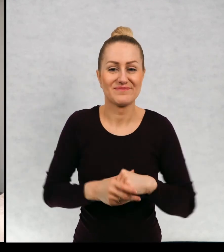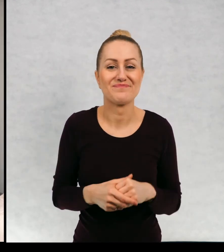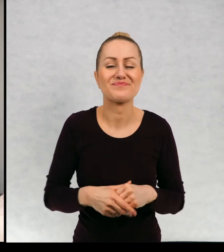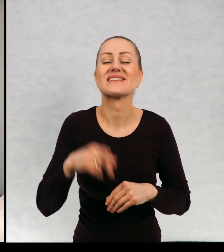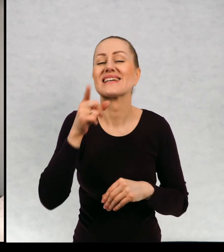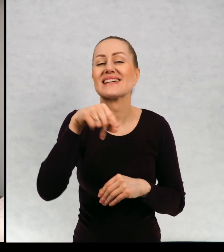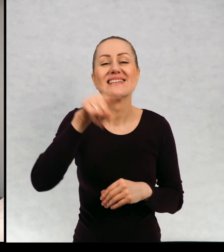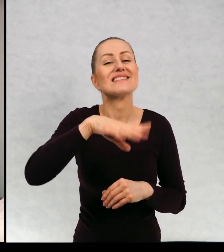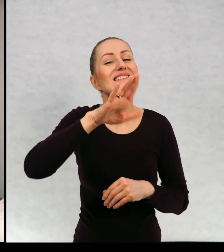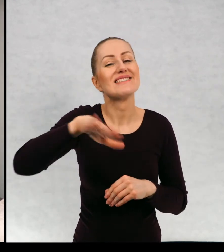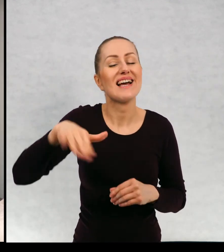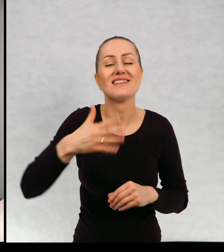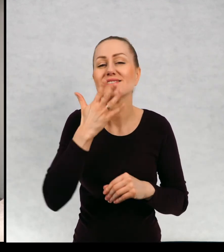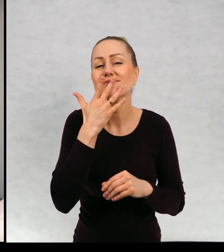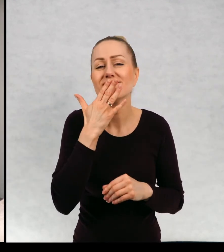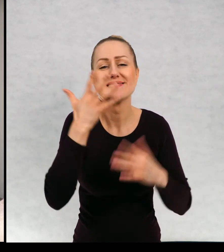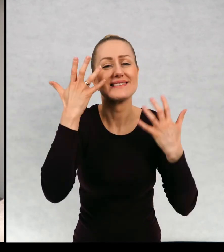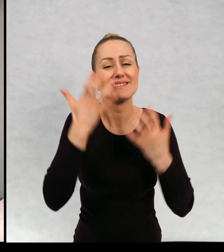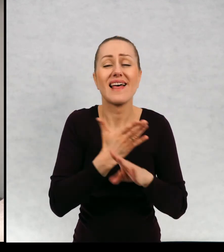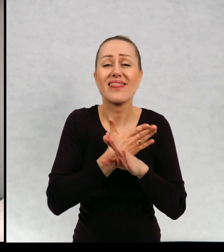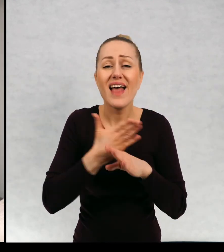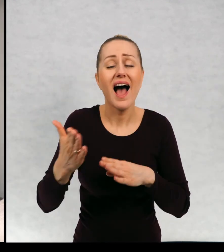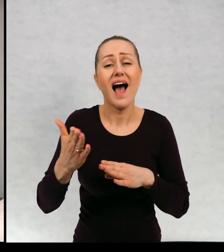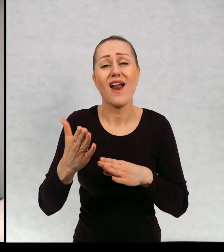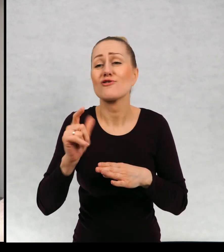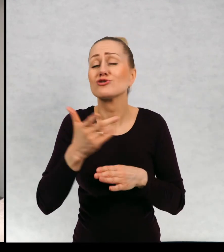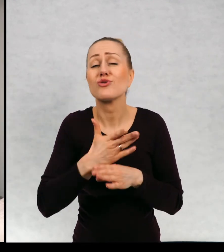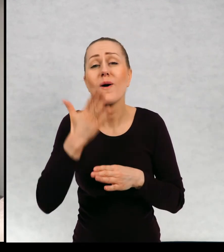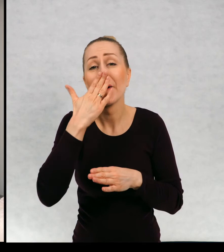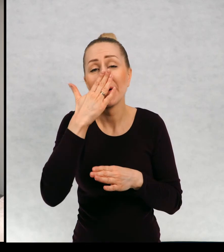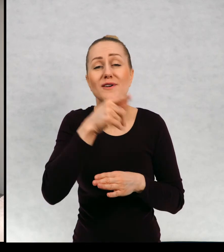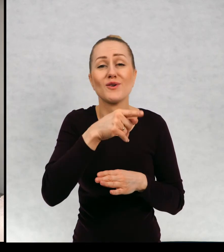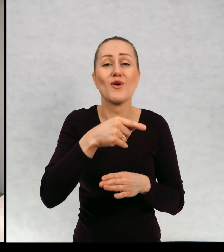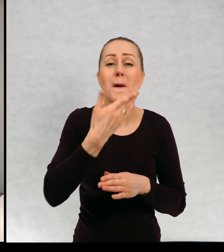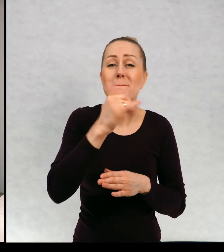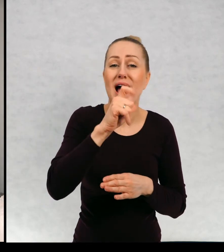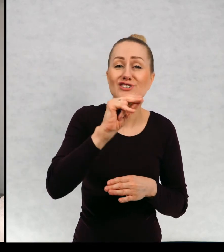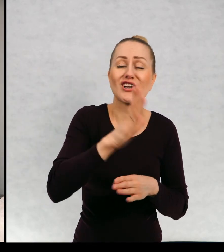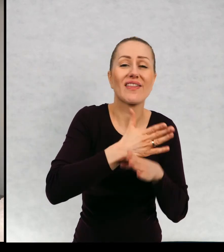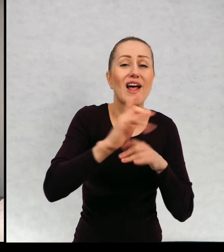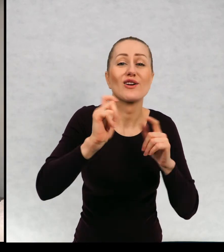I dzieci bardzo chciały przeczytać dalszy ciąg przygód ducha maćka, nawet niektórzy